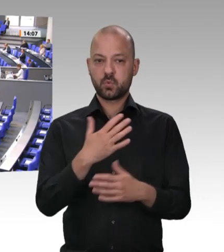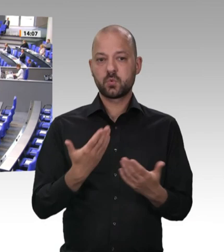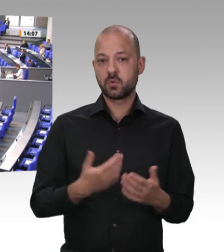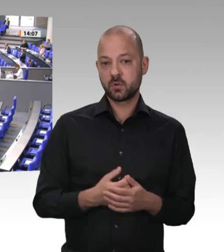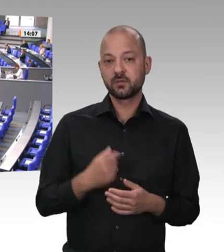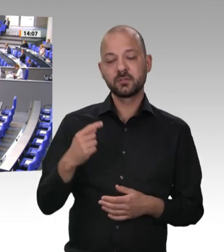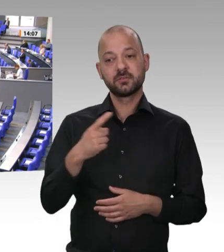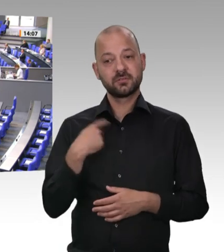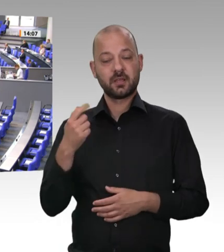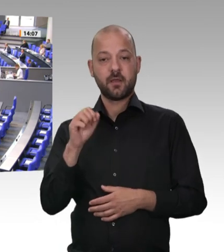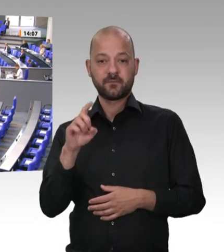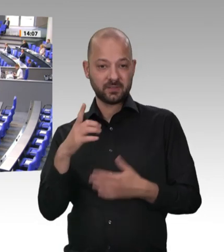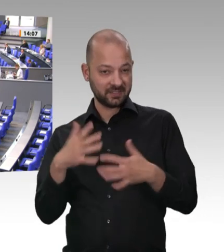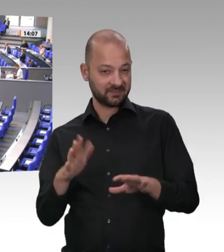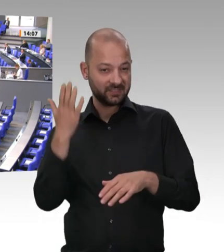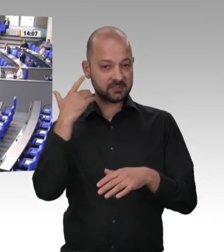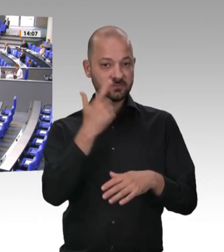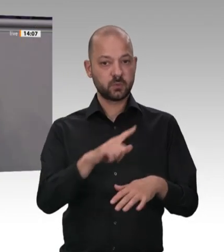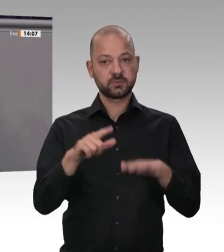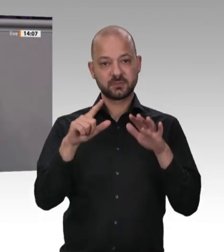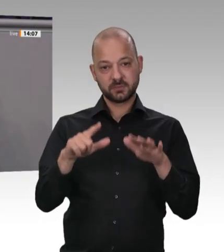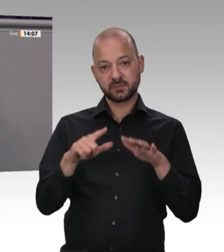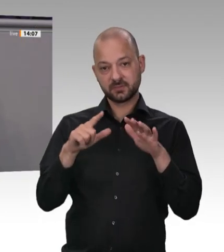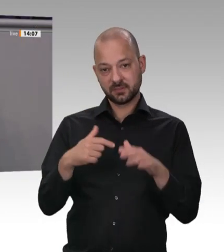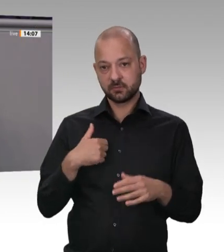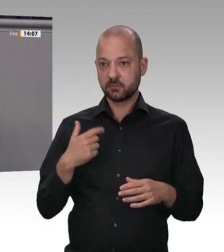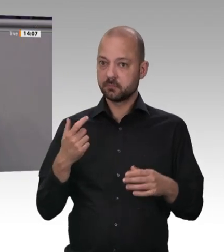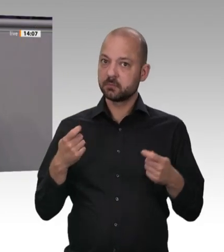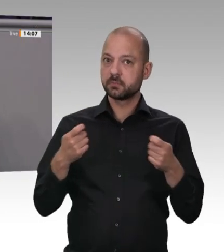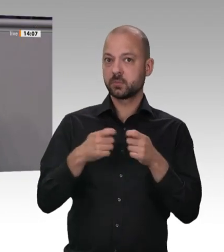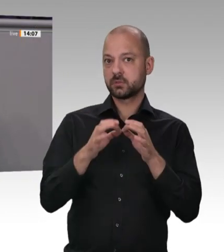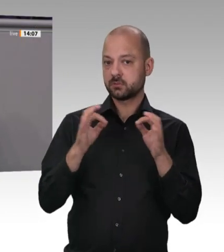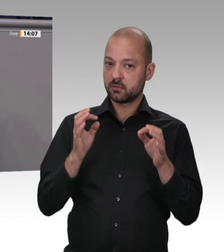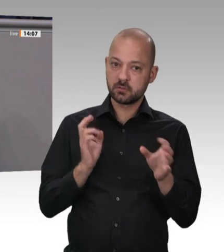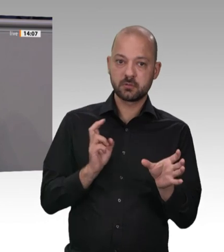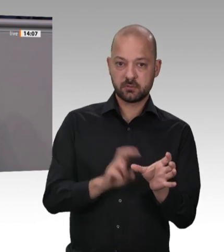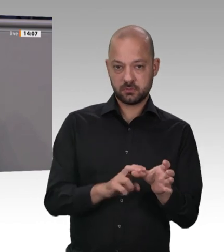Parteiname. Hand in Hand mit der Union hätten Sie Abänderung schaffen können. Ihr Genosse